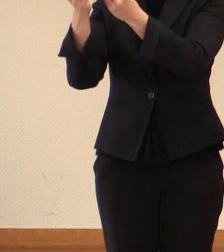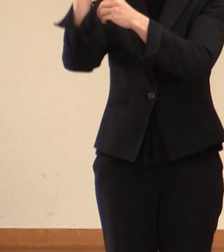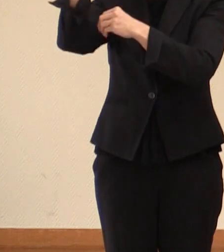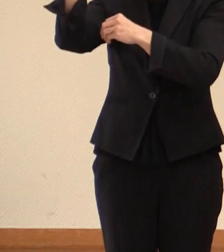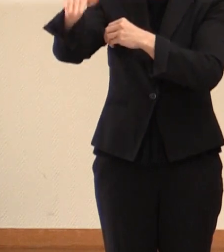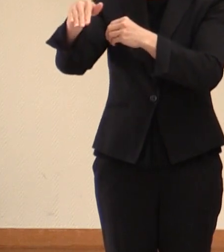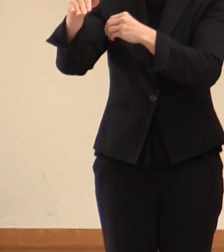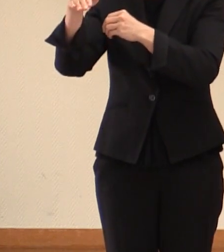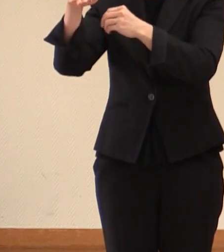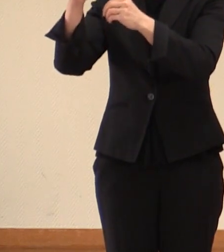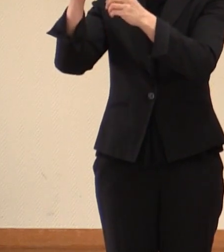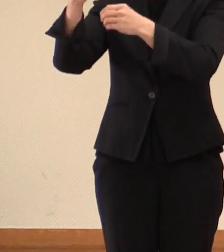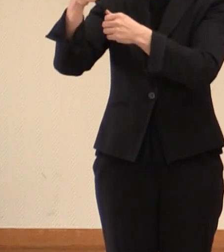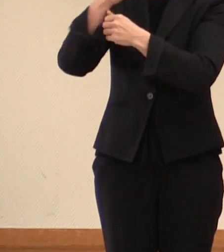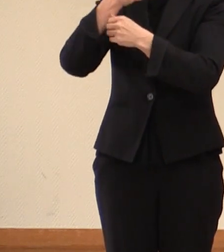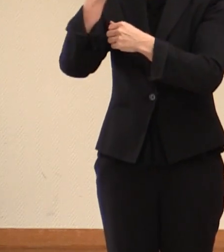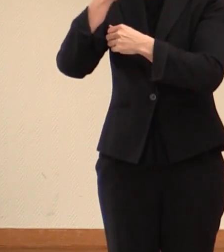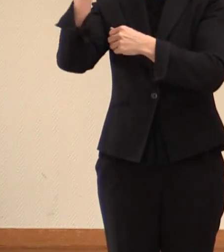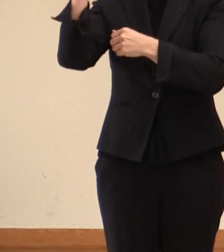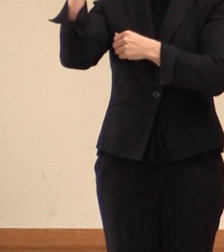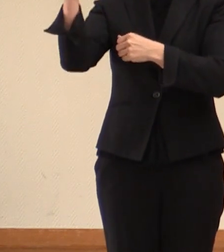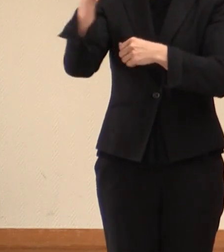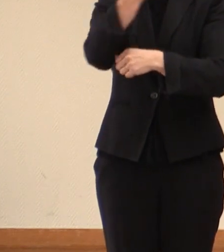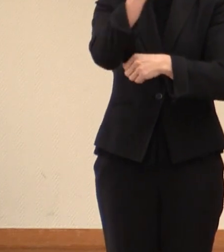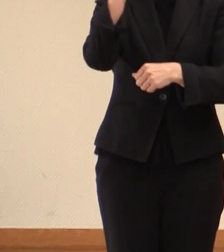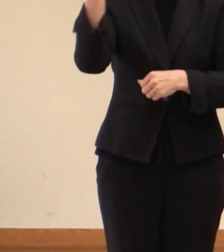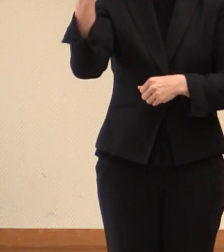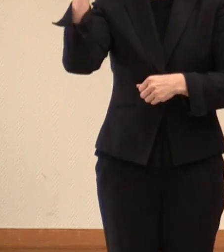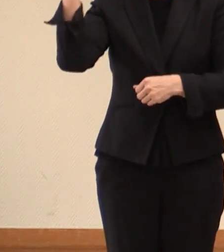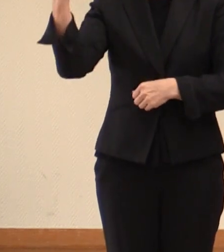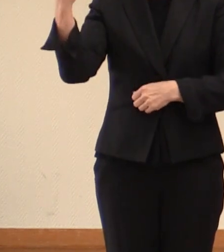来年2023年日本 開催の